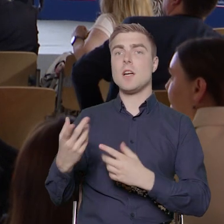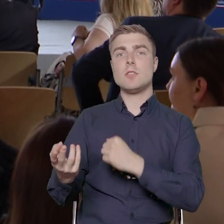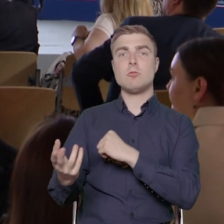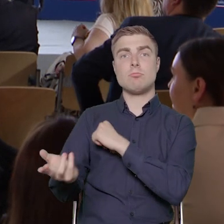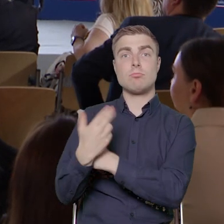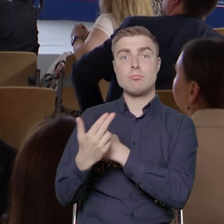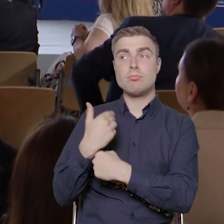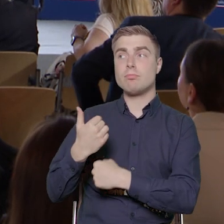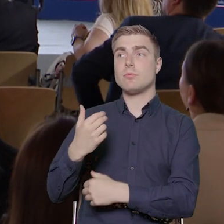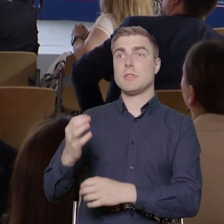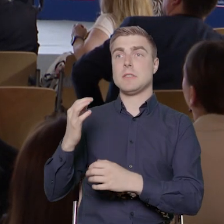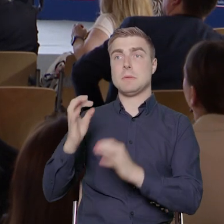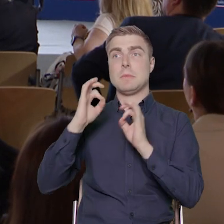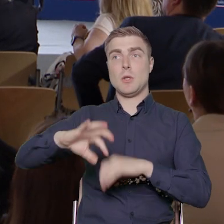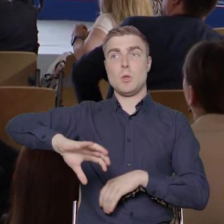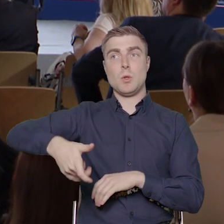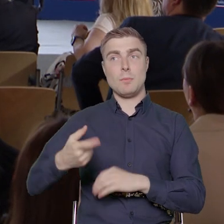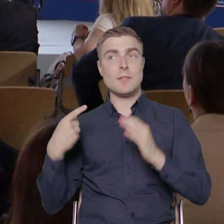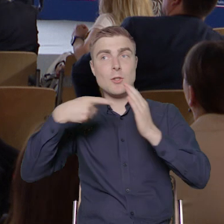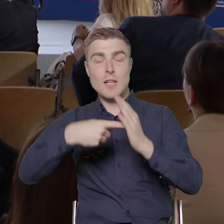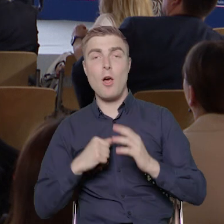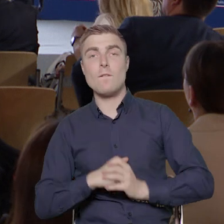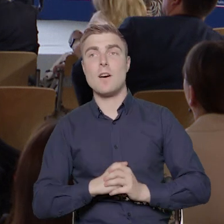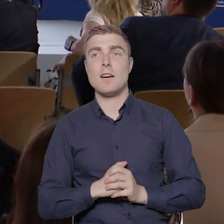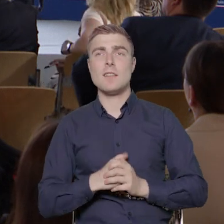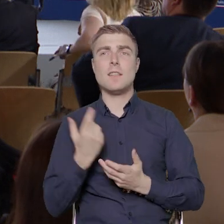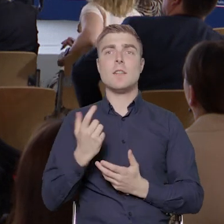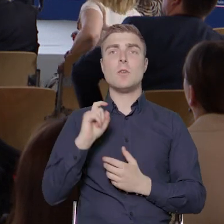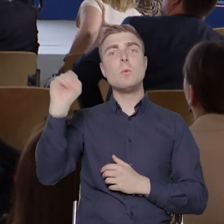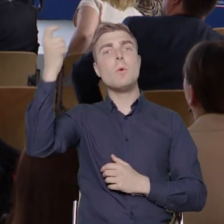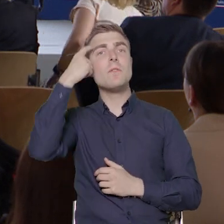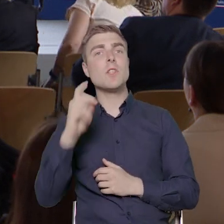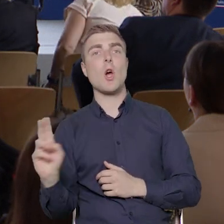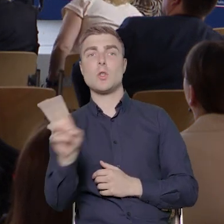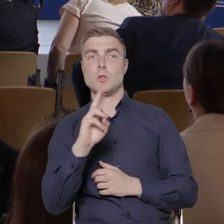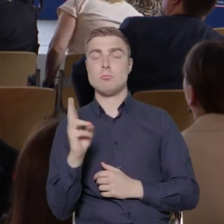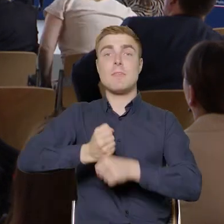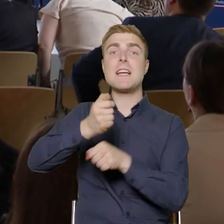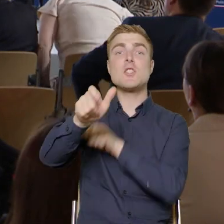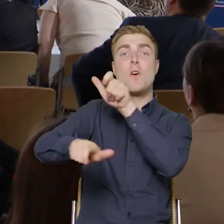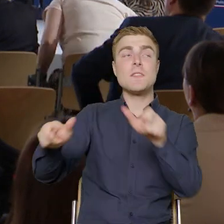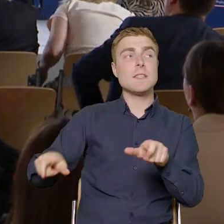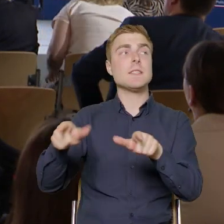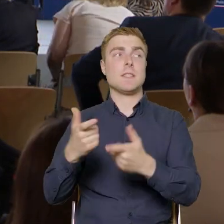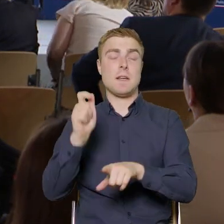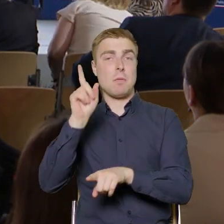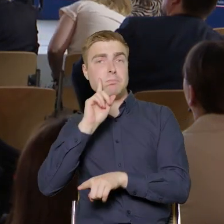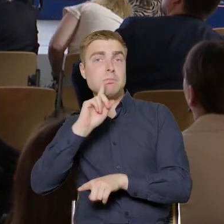odpowiednią grupę docelową. Oczywiście w naszym przypadku będą to pracownicy i pracownice przedsiębiorstw.